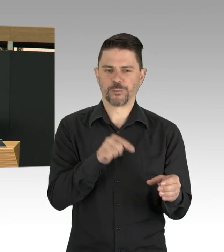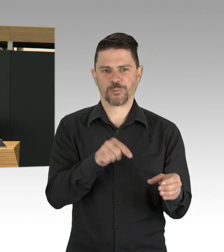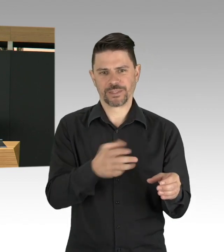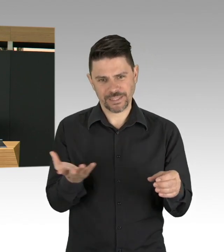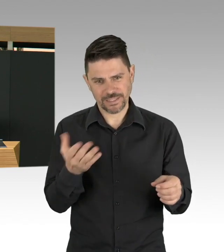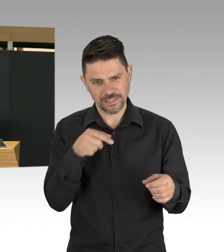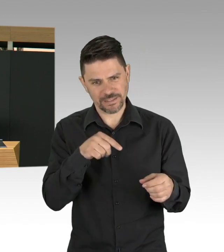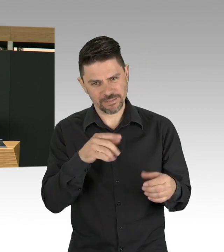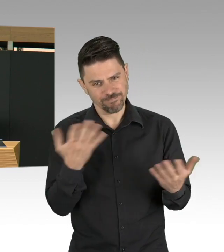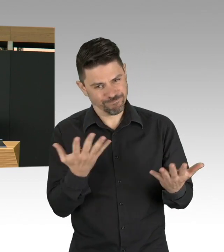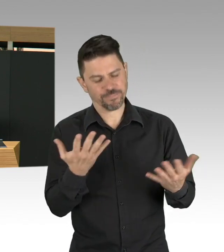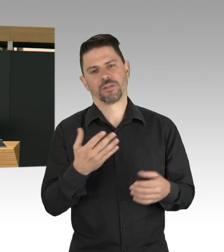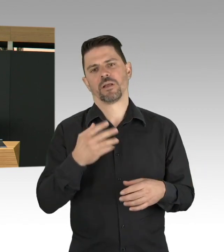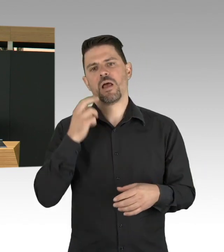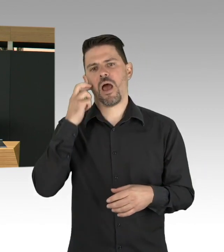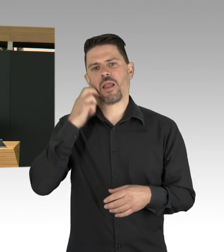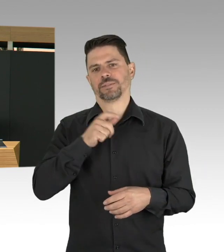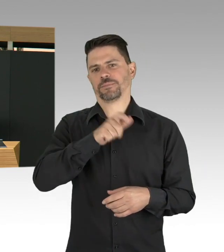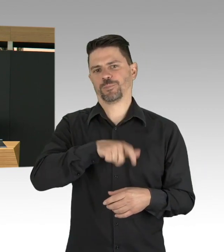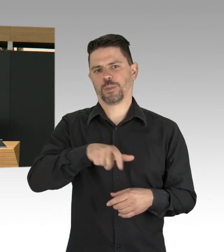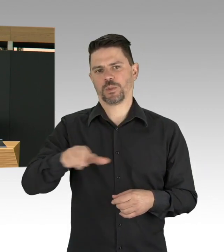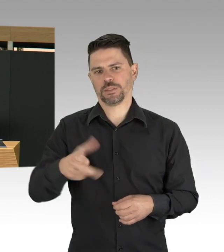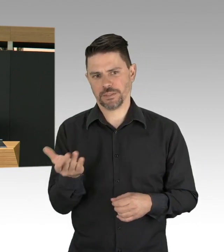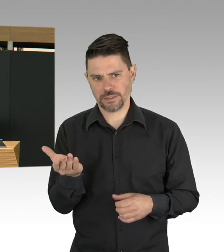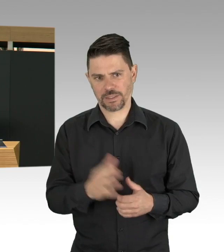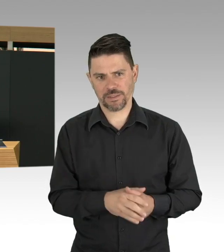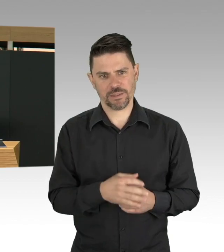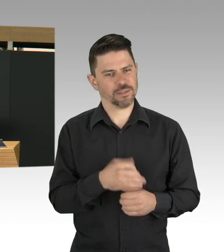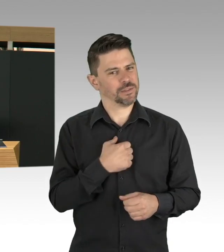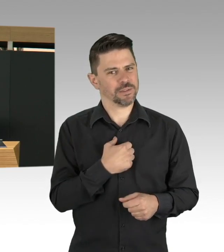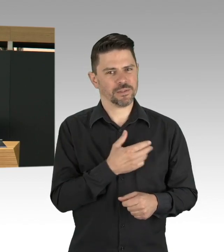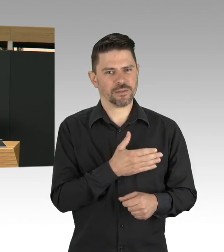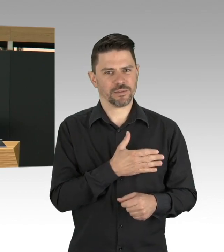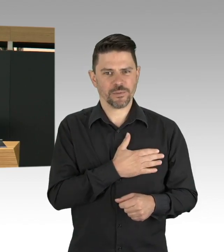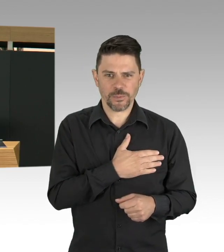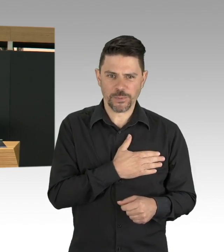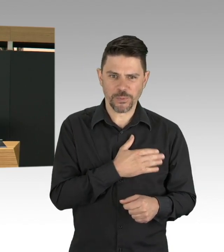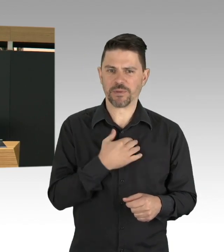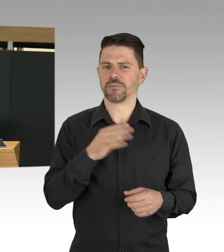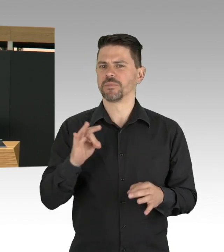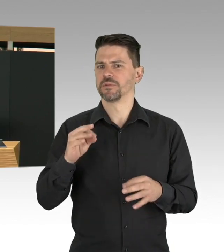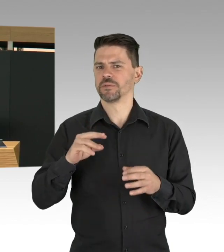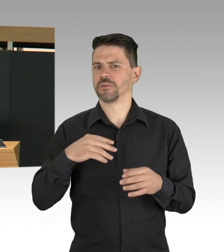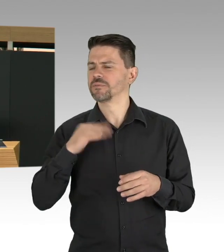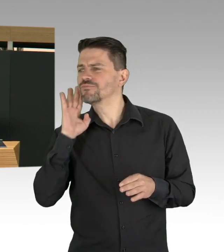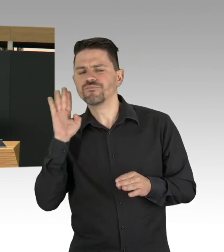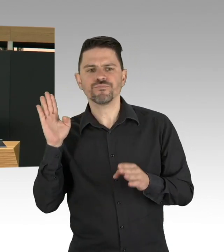Und das will ich an dieser Stelle ganz deutlich machen, ich als Gesundheitssenatorin möchte jedes Leben retten, und zwar unabhängig vom Alter.